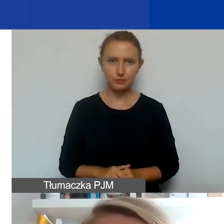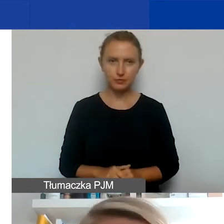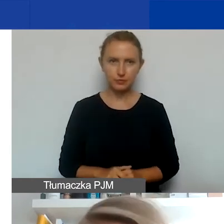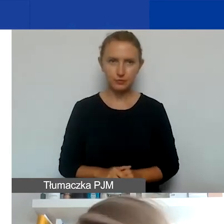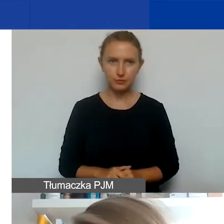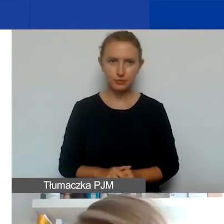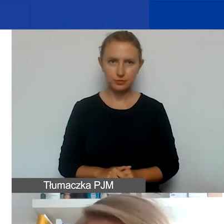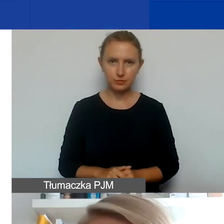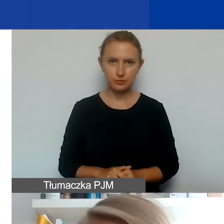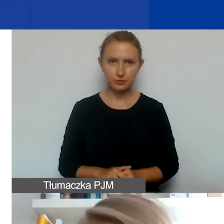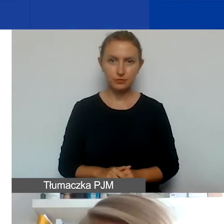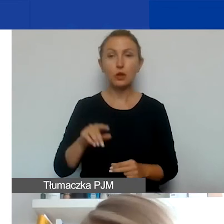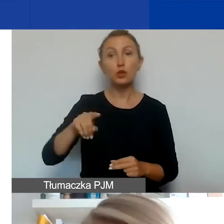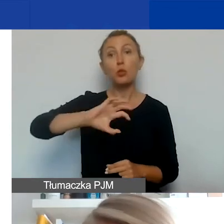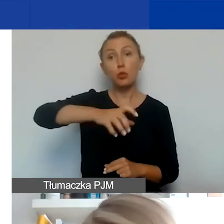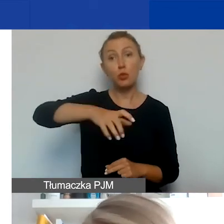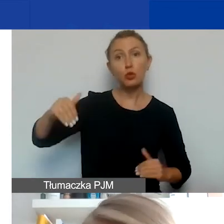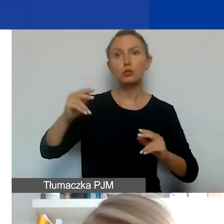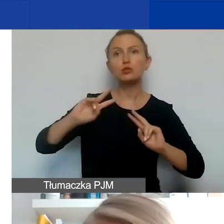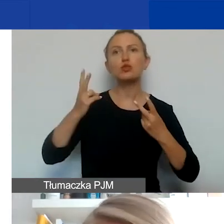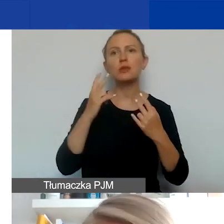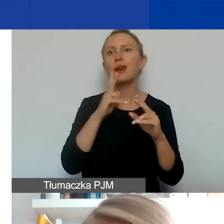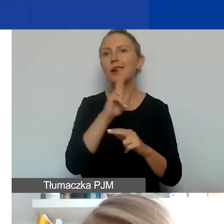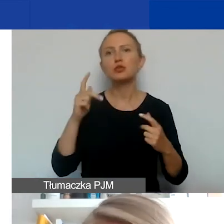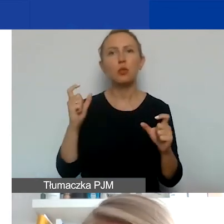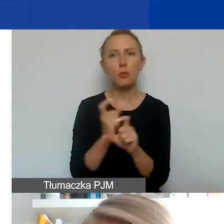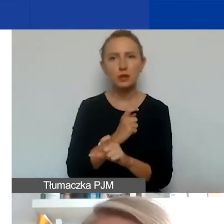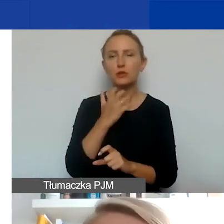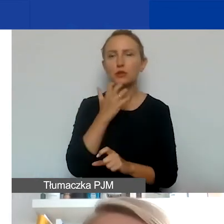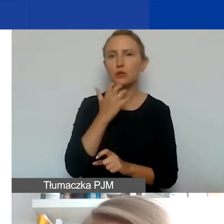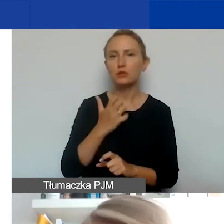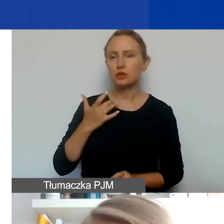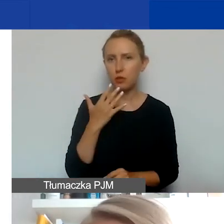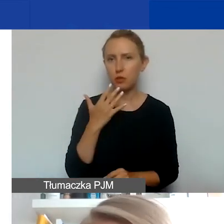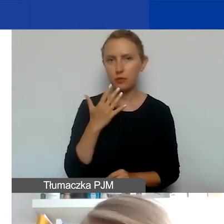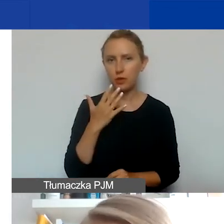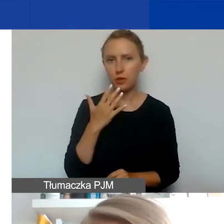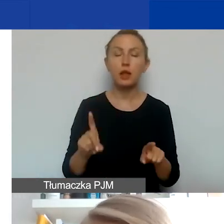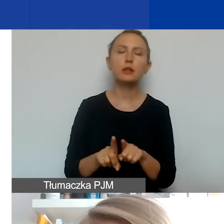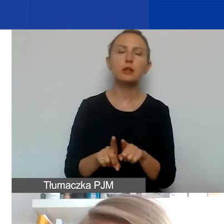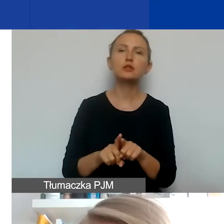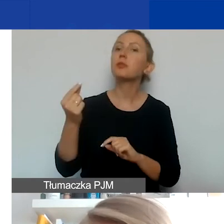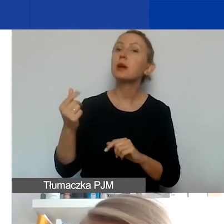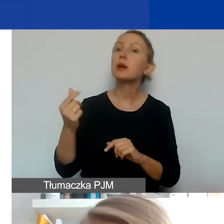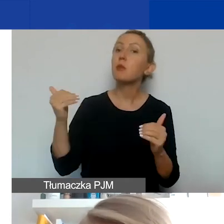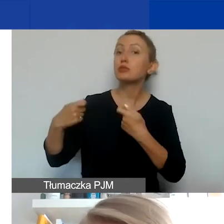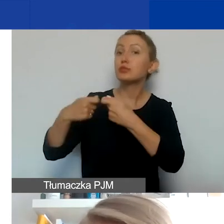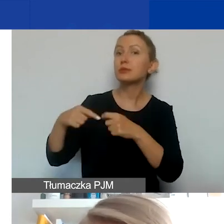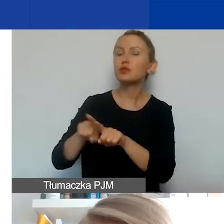Typ podmiotów może pochodzić z każdego z tych państw, o których mówiłam. Poza tym partnerami mogą być też organizacje międzynarodowe,